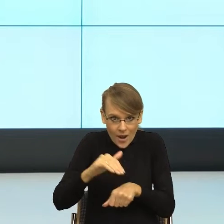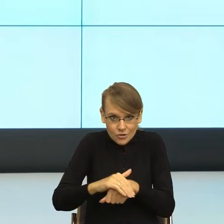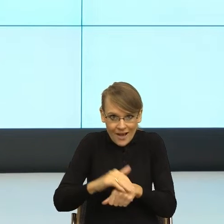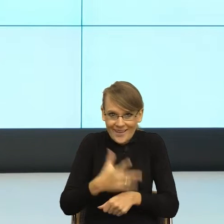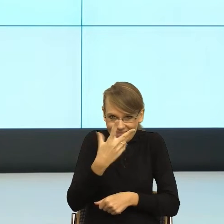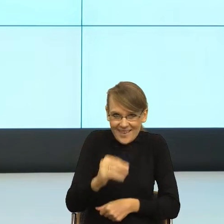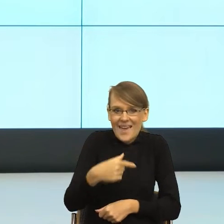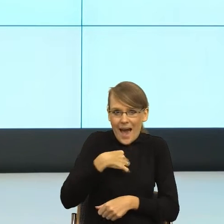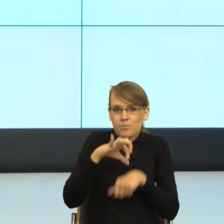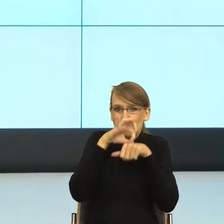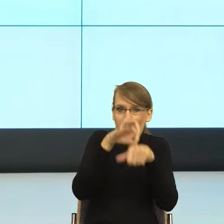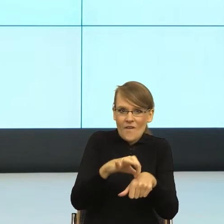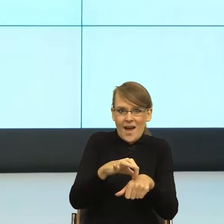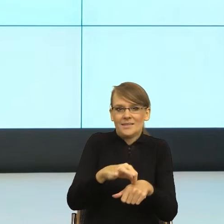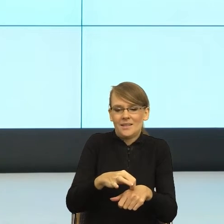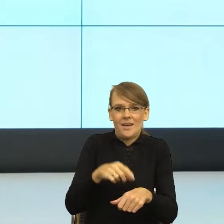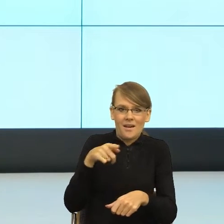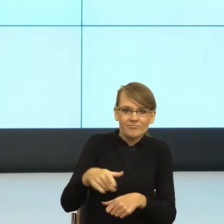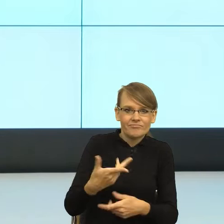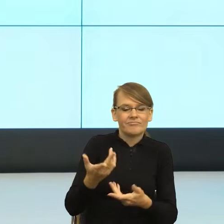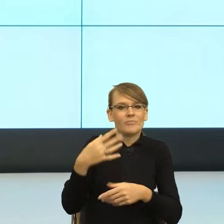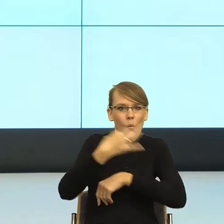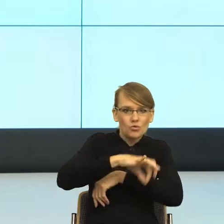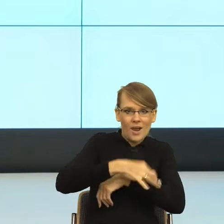ale również która mówiąc bardzo brutalnie ma władzę symboliczną, żeby